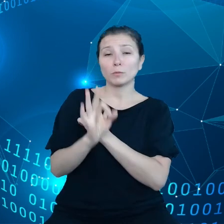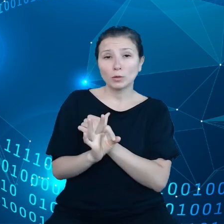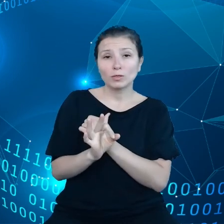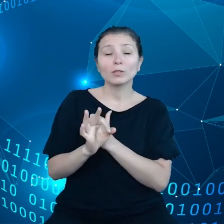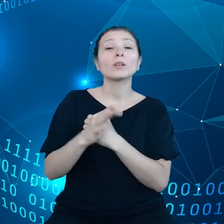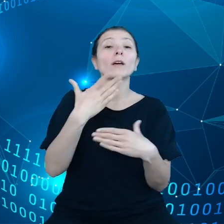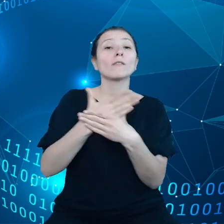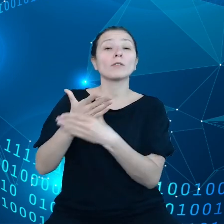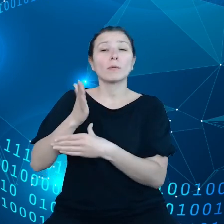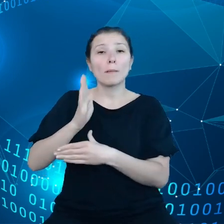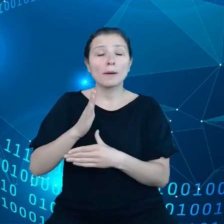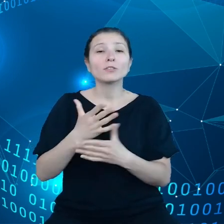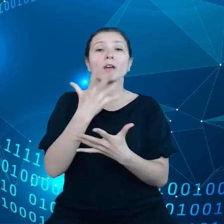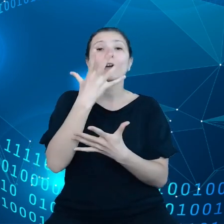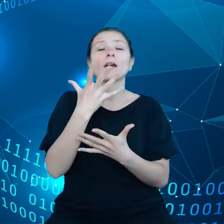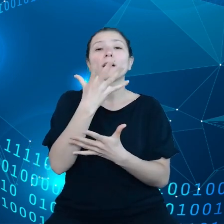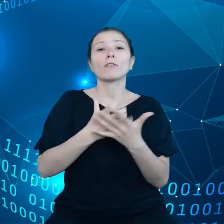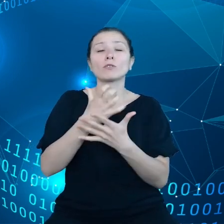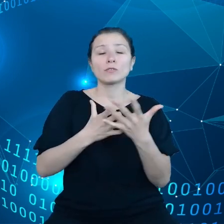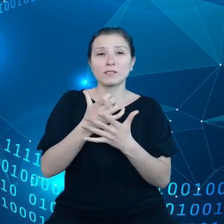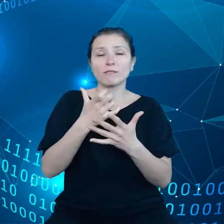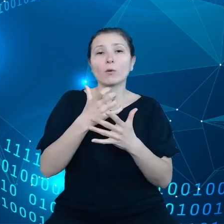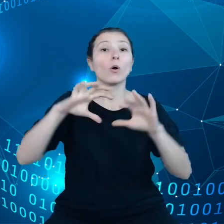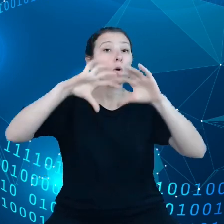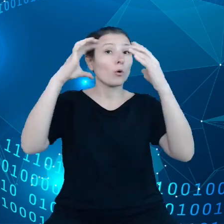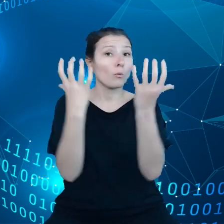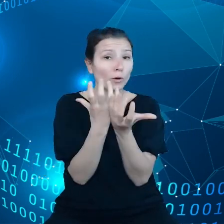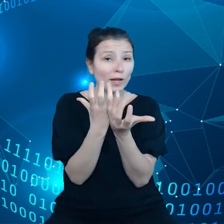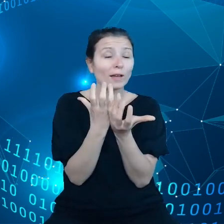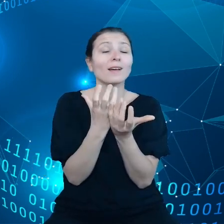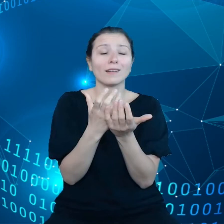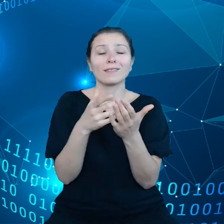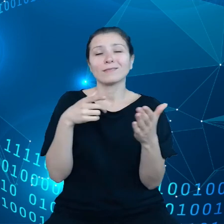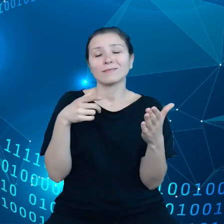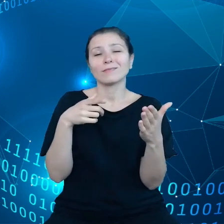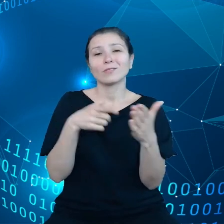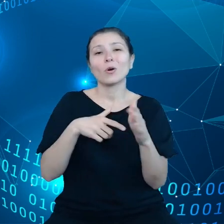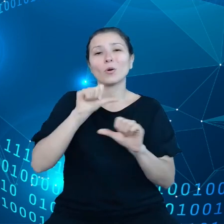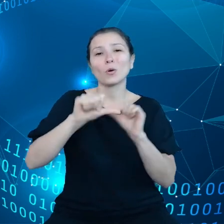do roku 2030, powtarzam. Innym naszym celem jest, żeby